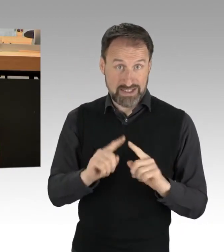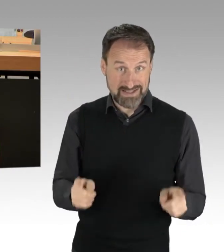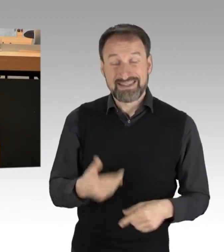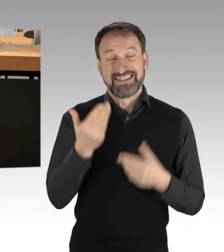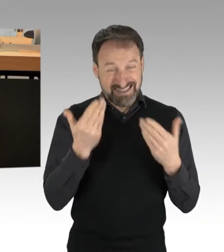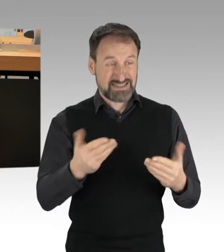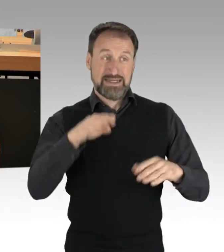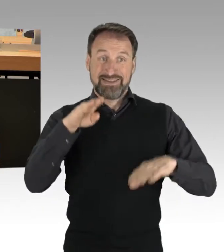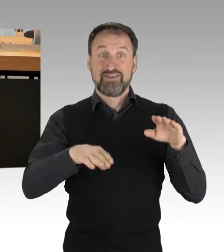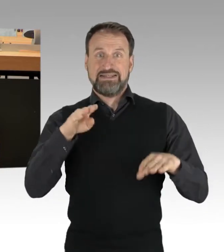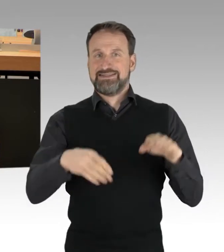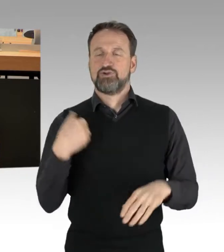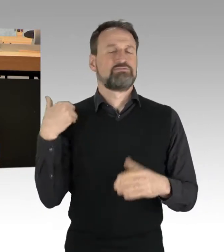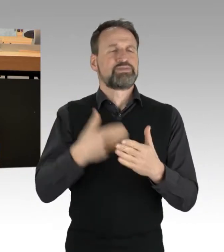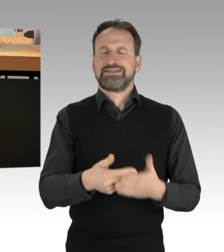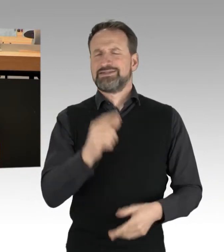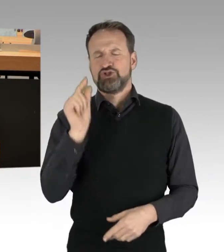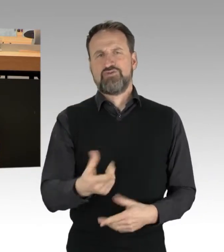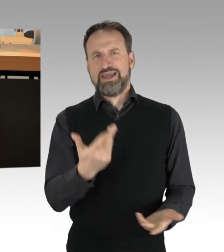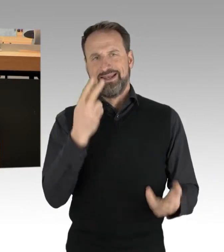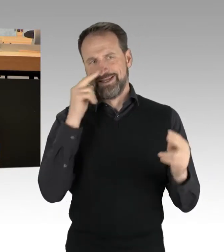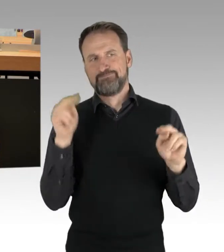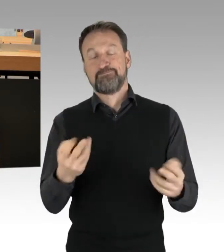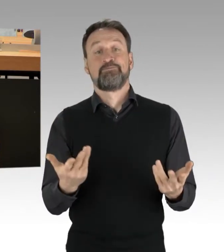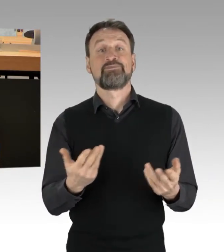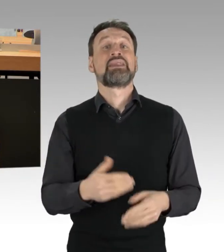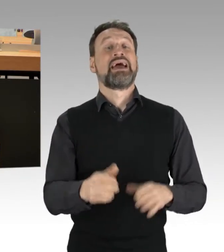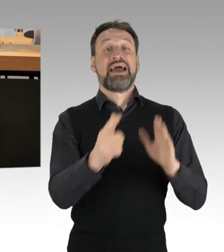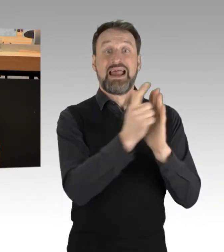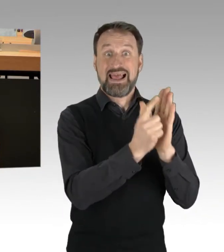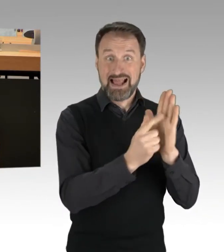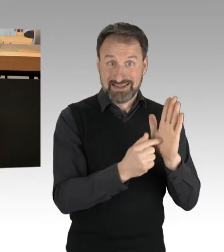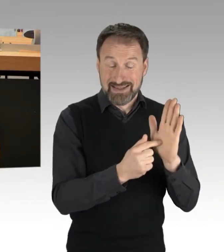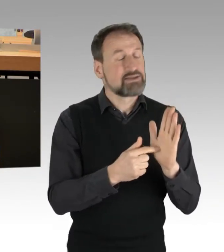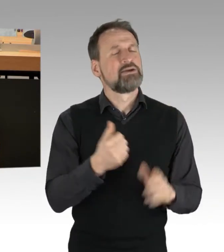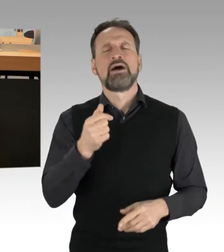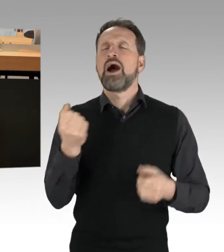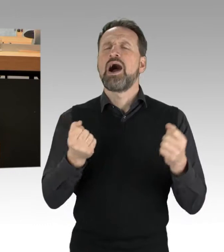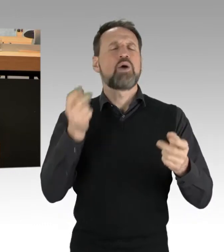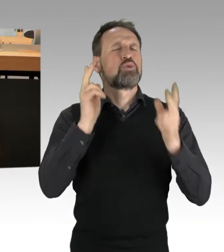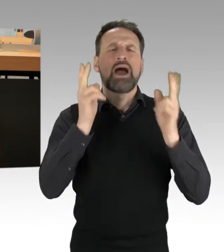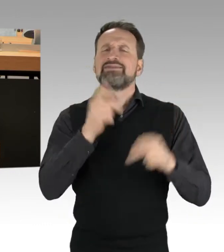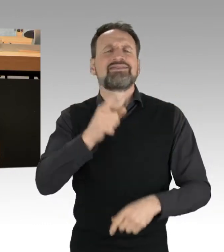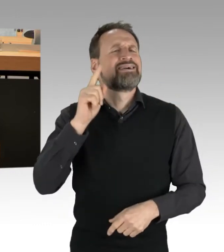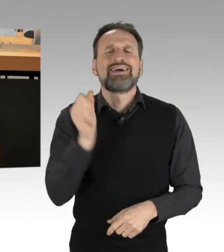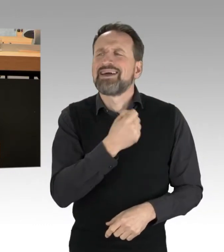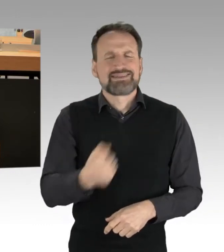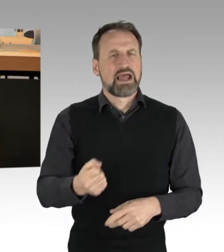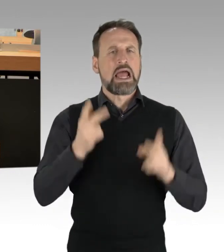Zur Legalität: Autobahnen sind kein rechtsfreier Raum. Auch das Versammlungsrecht aber schließt Autobahnen per se